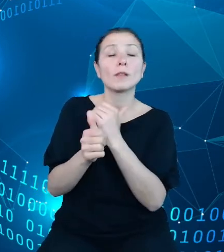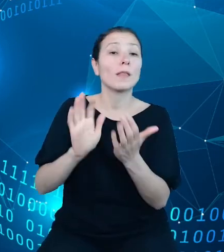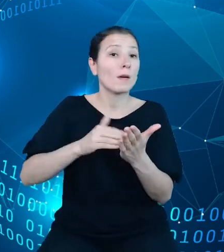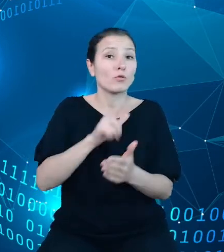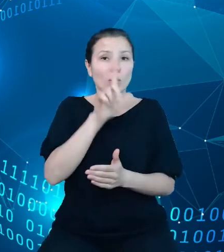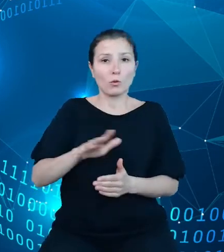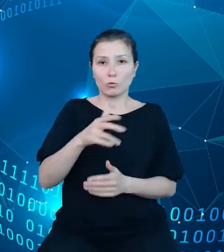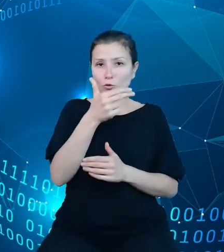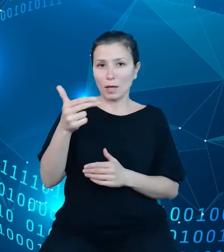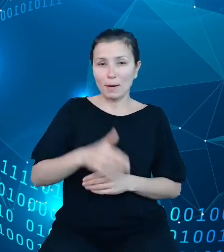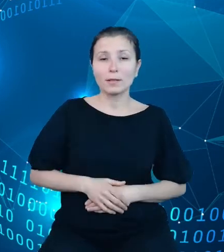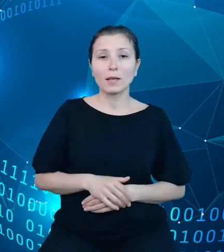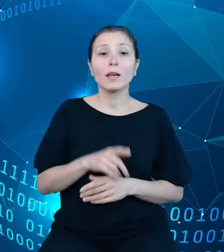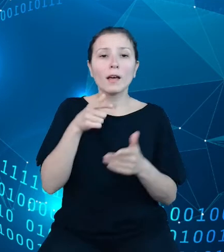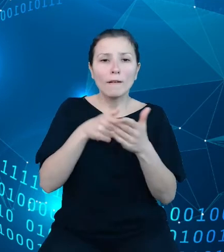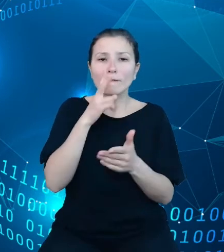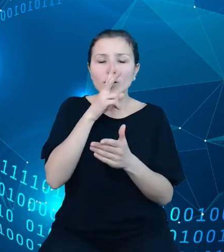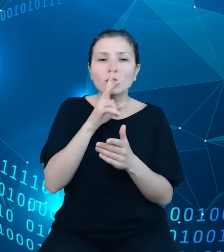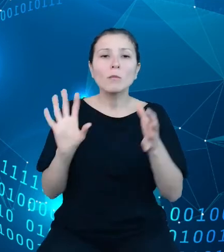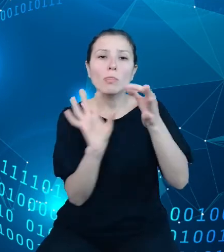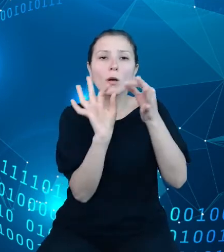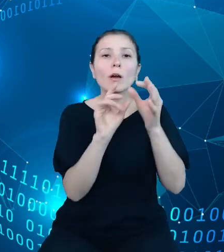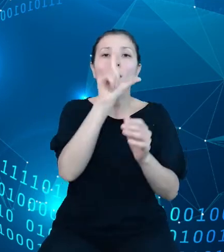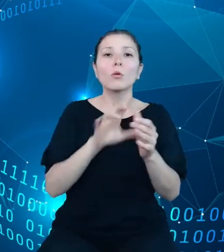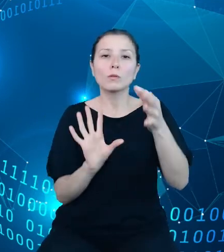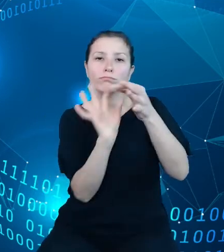zostały przekroje dotyczące zakresu terytorialnego, na przykład od poziomu